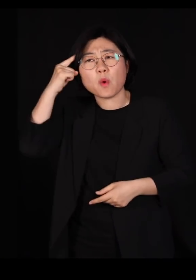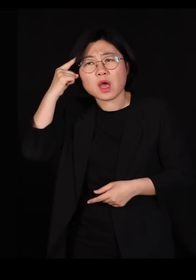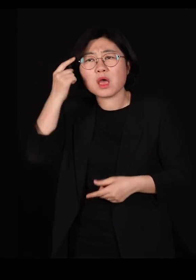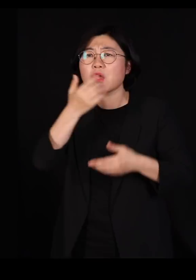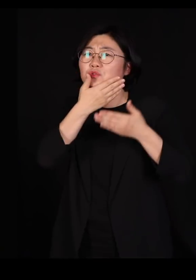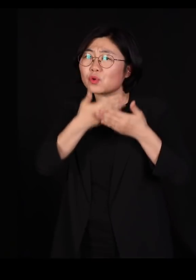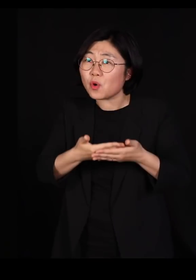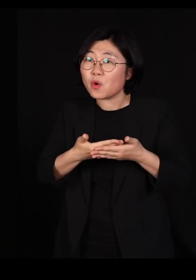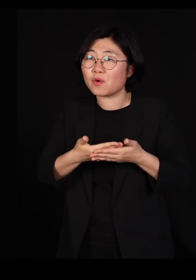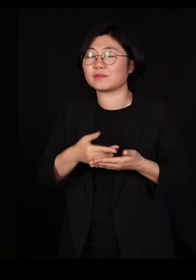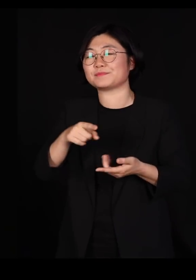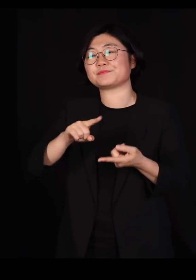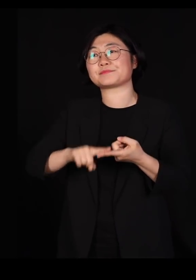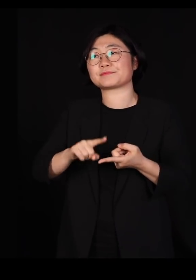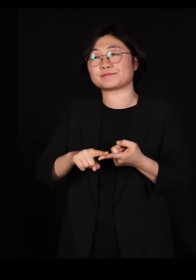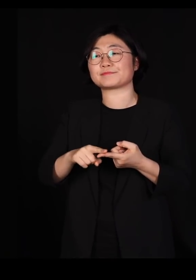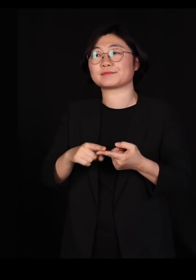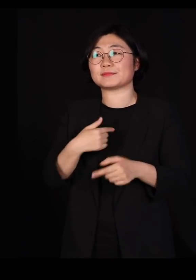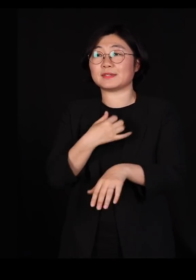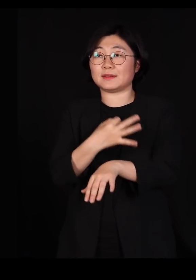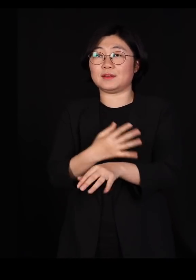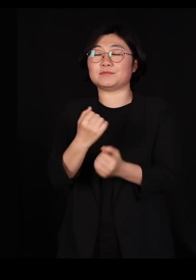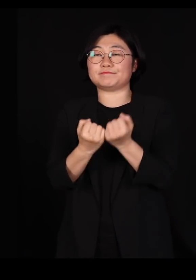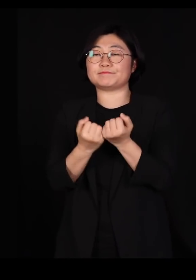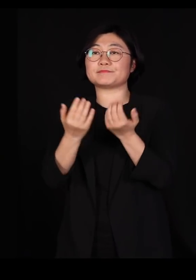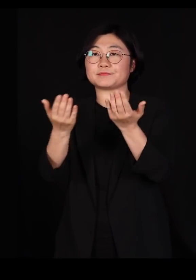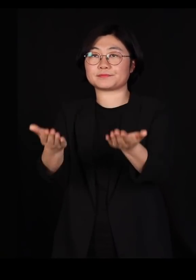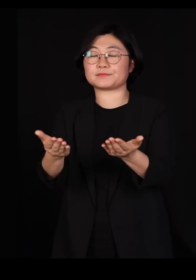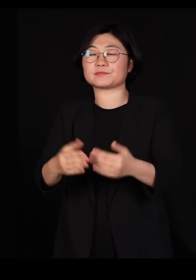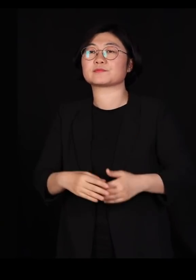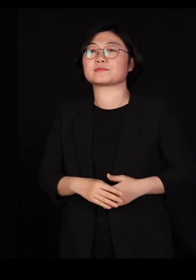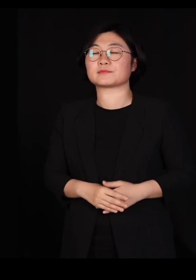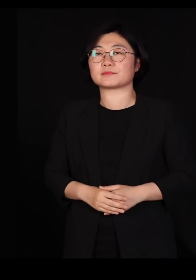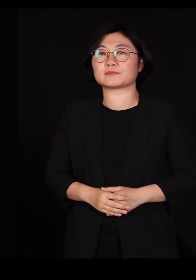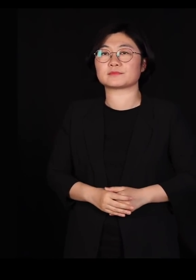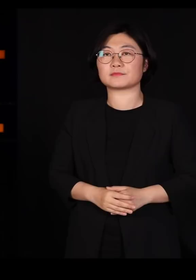하는 거에 대한 얘기를 한번 간단히 드려보겠습니다